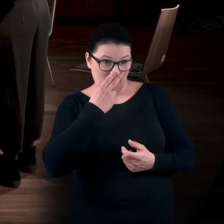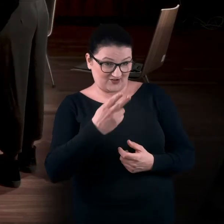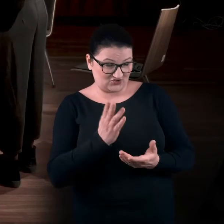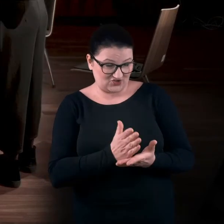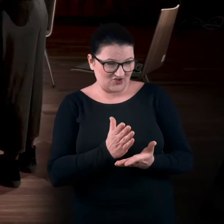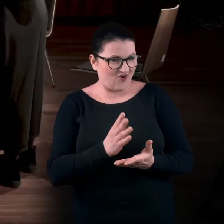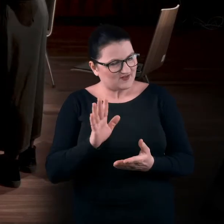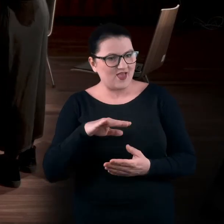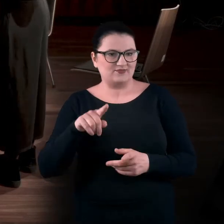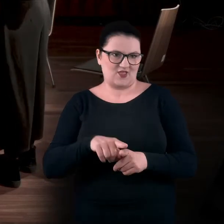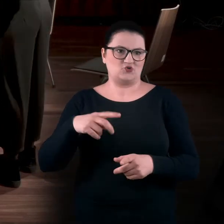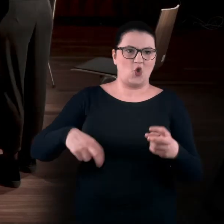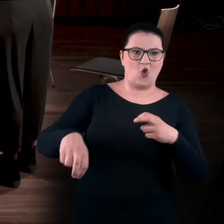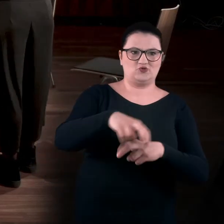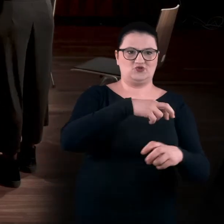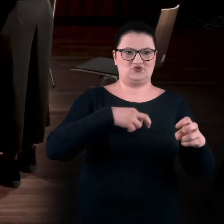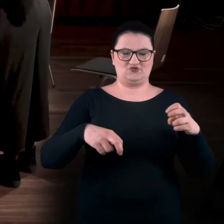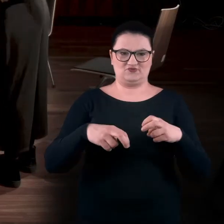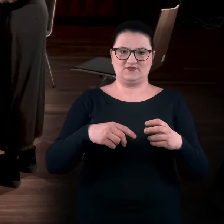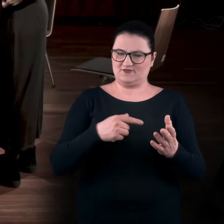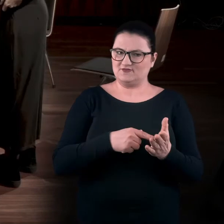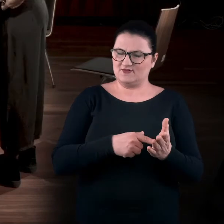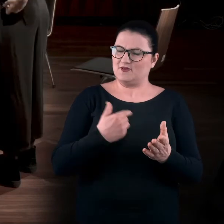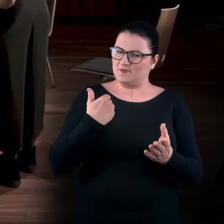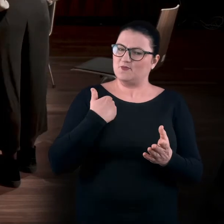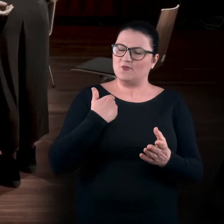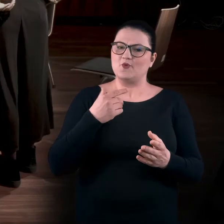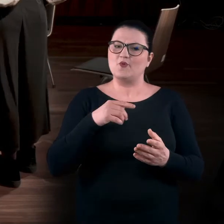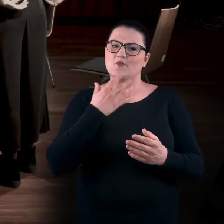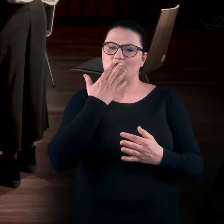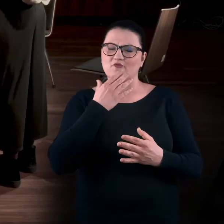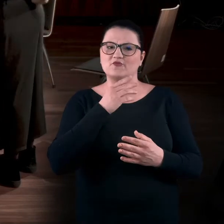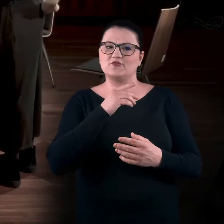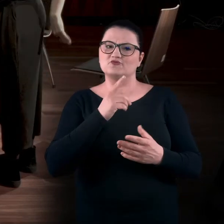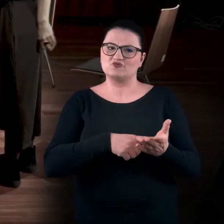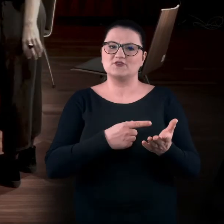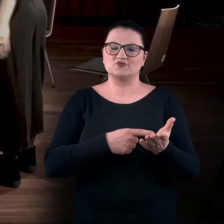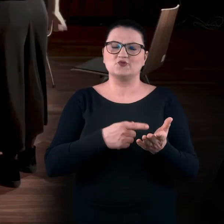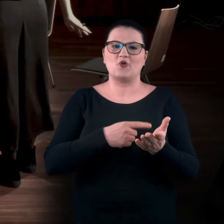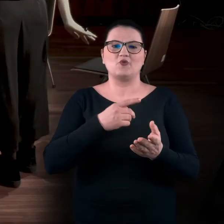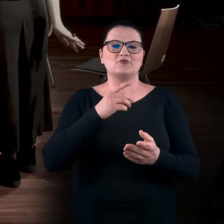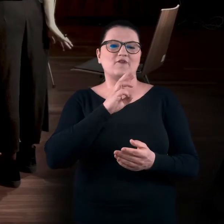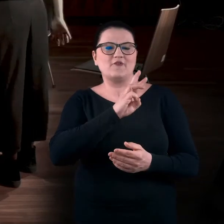ale tak naprawdę też chodzisz i o tym często mówiliśmy w MWW... Tam nam się osoby... BARTEK: Czyli w Muzeum Współczesnym Wrocław.